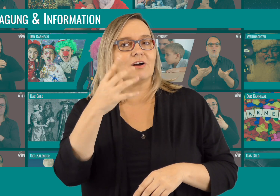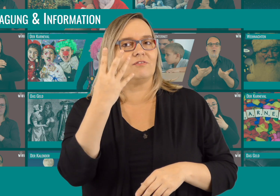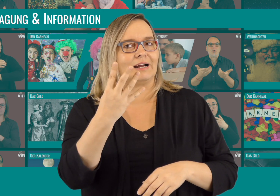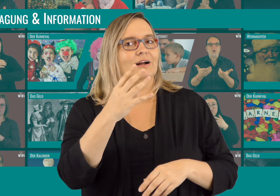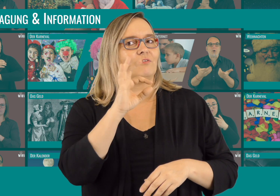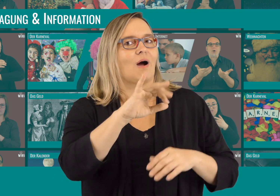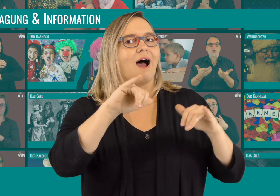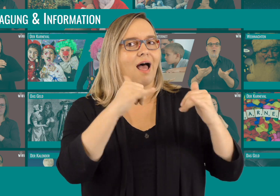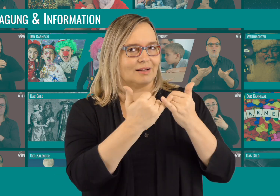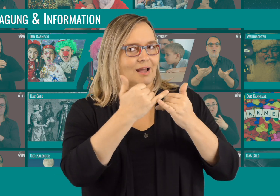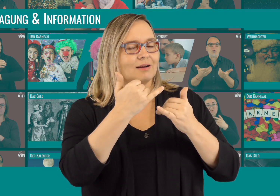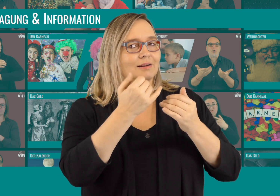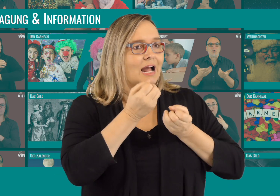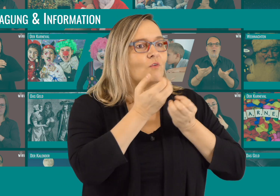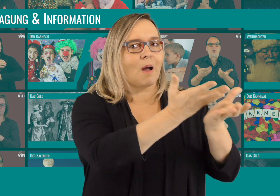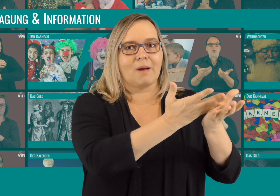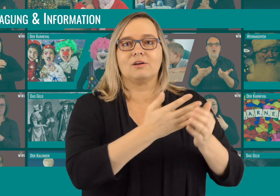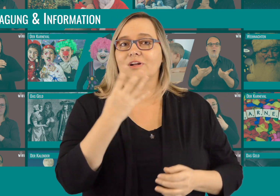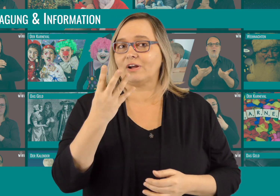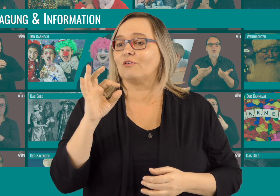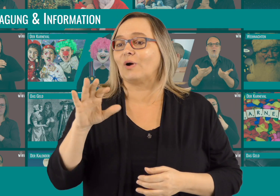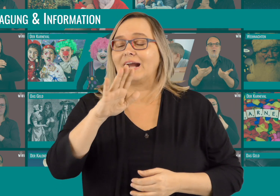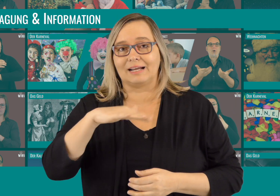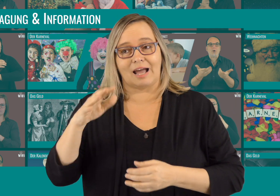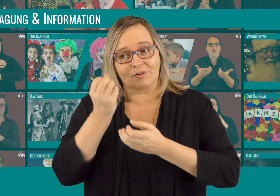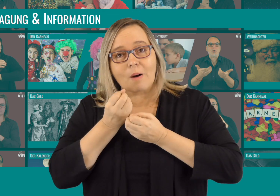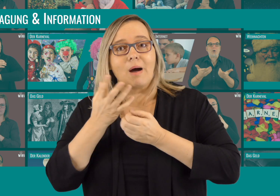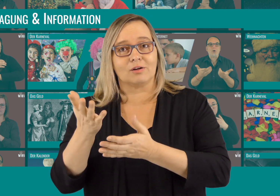4 davon Informationsvideos für Eltern und 4 für Kinder.